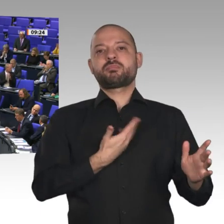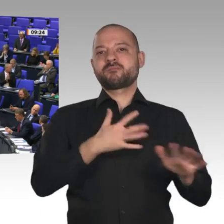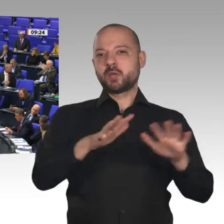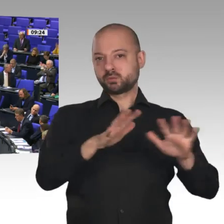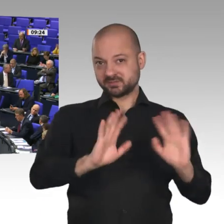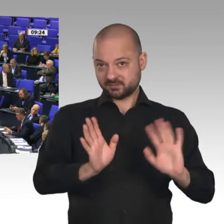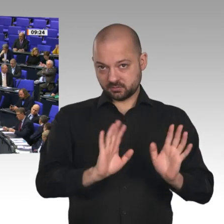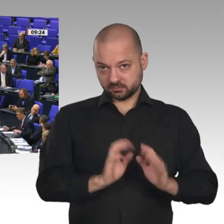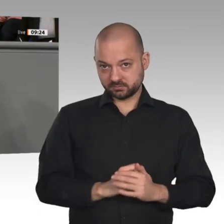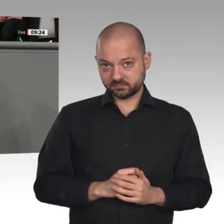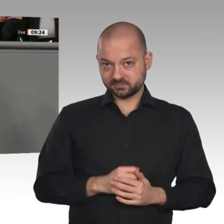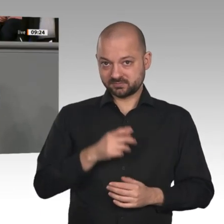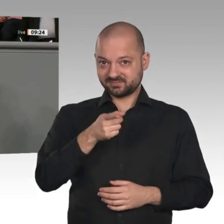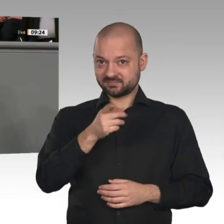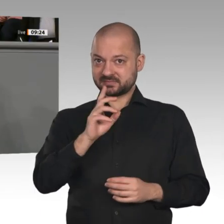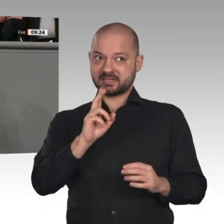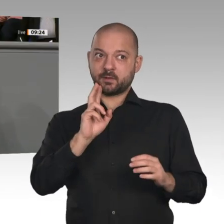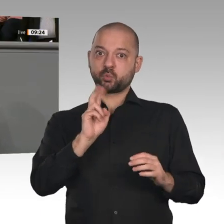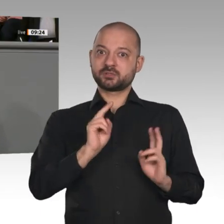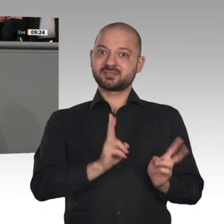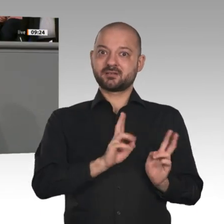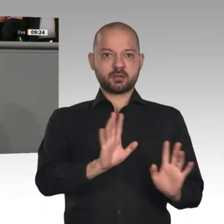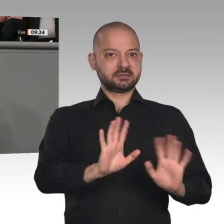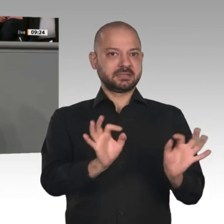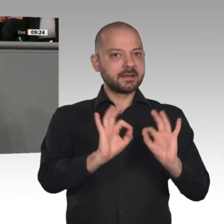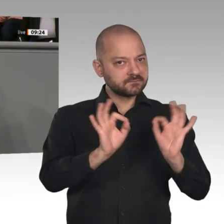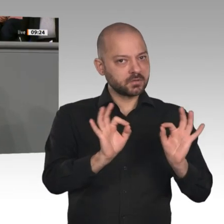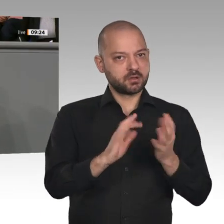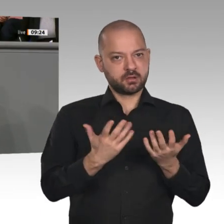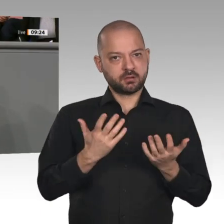Wir sehen in der aktuellen Situation, wie eng Wirtschaft, Arbeit und Soziales zusammenhängen.